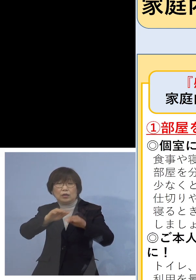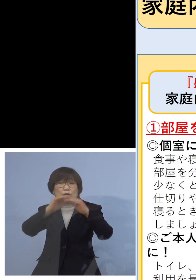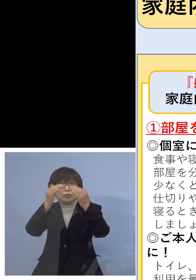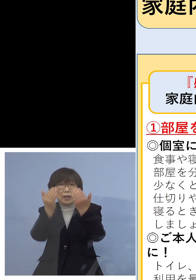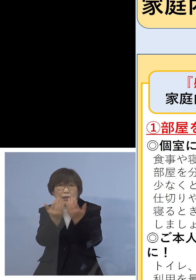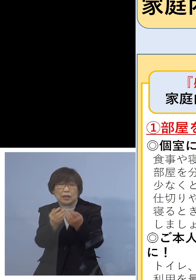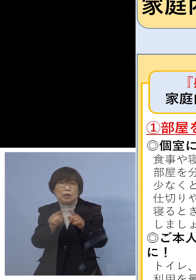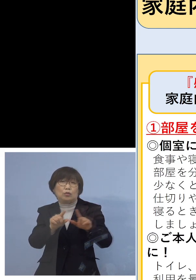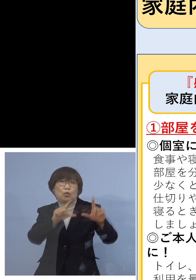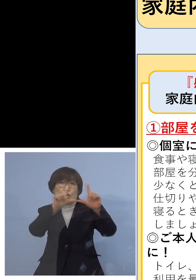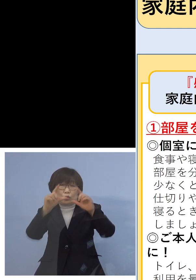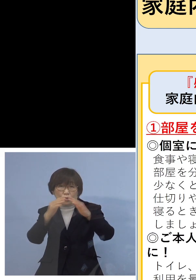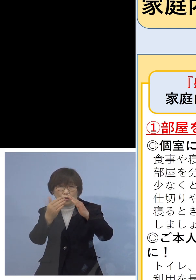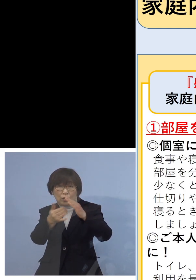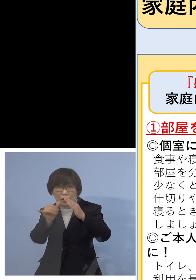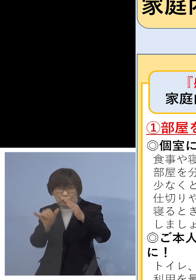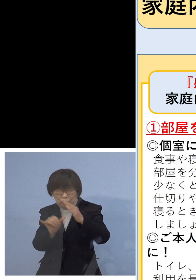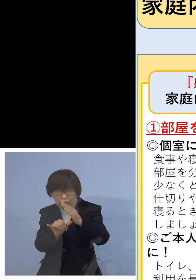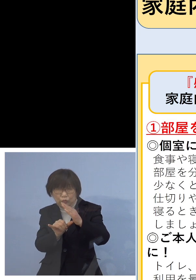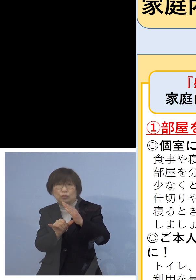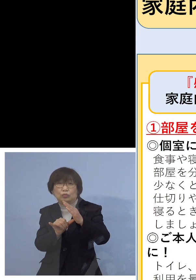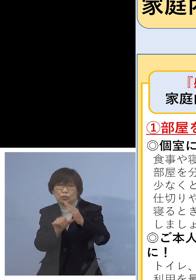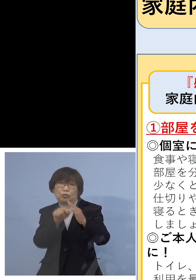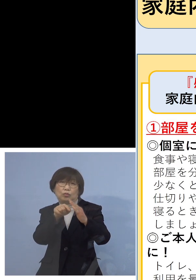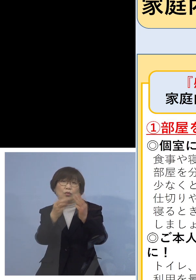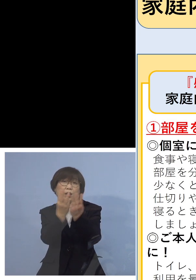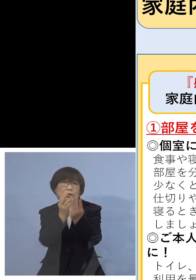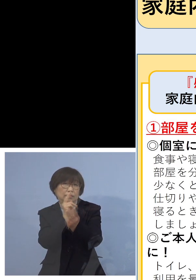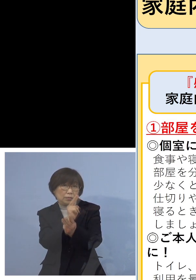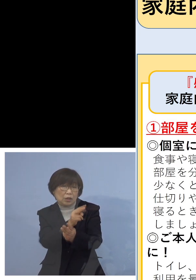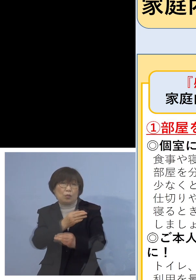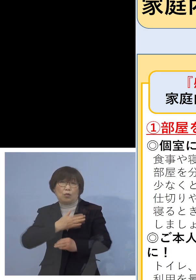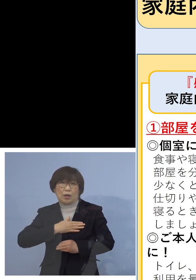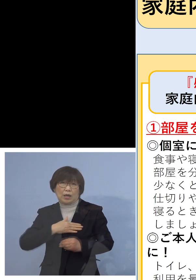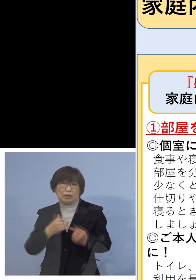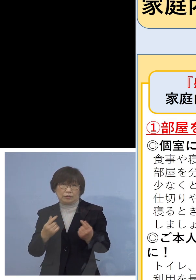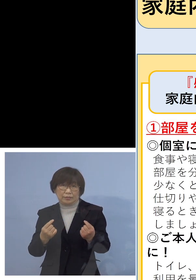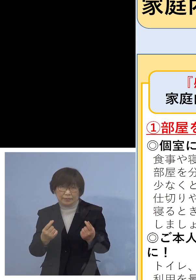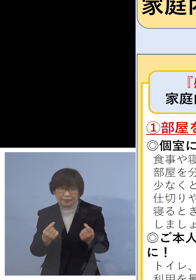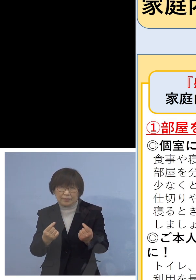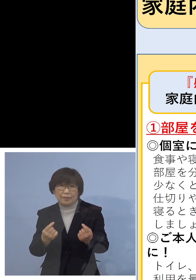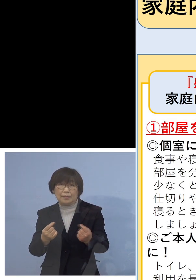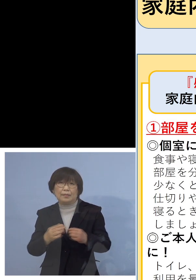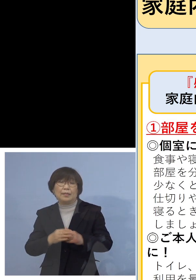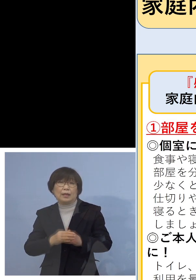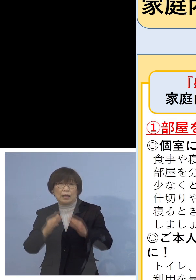ということでもお分かりいただけるように 誰か症状がある